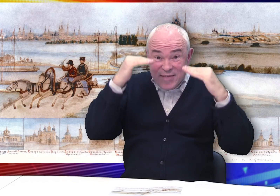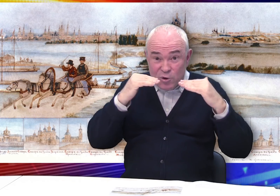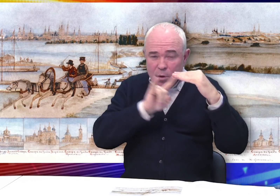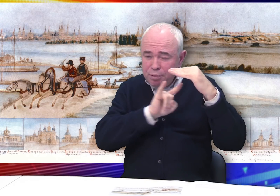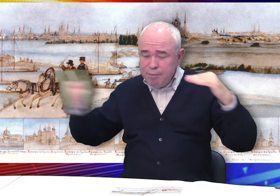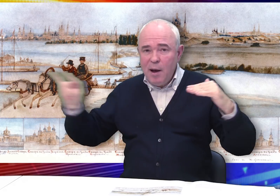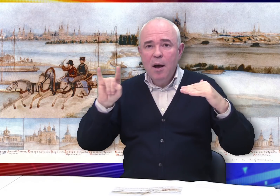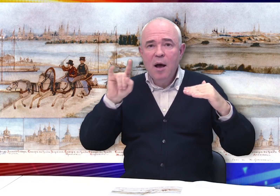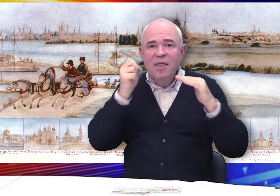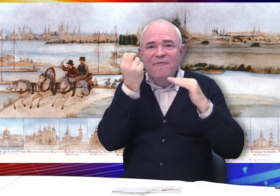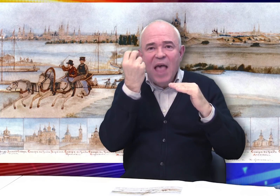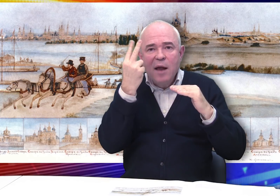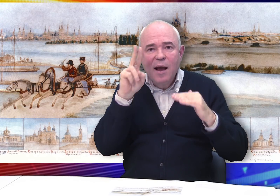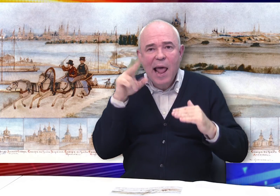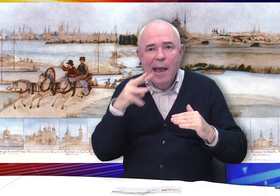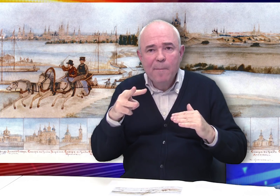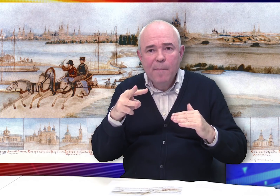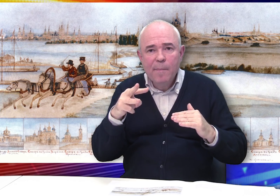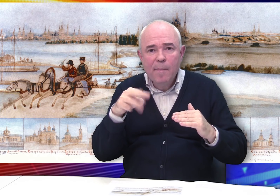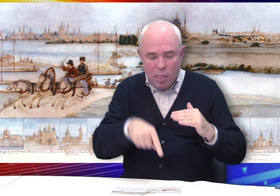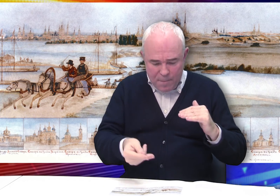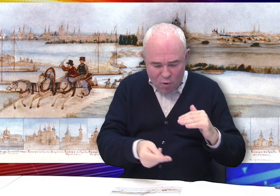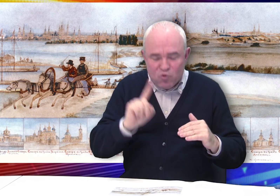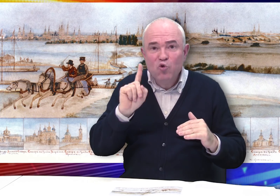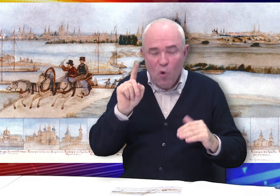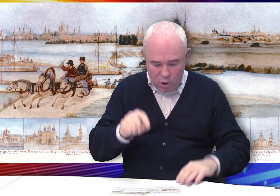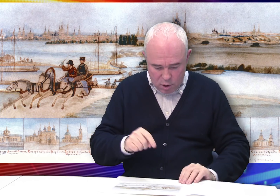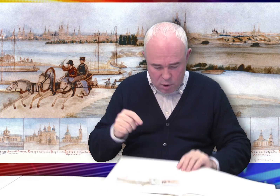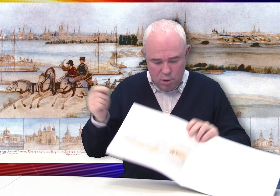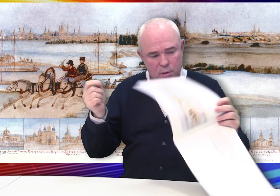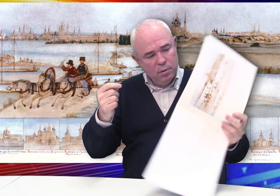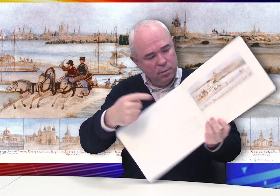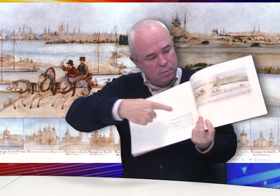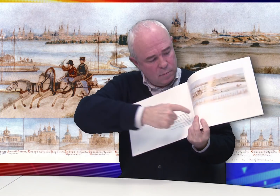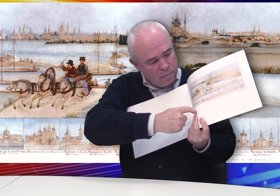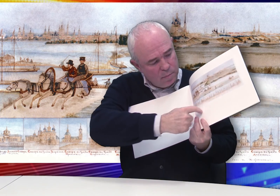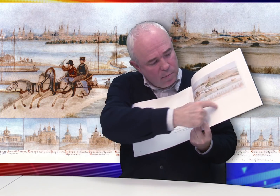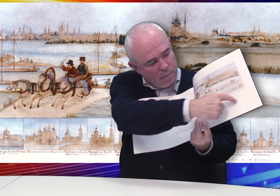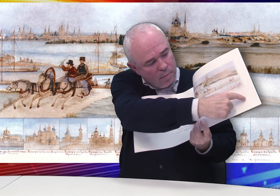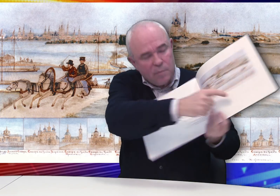В нижней части листа в 12 клеймах помещены изображения